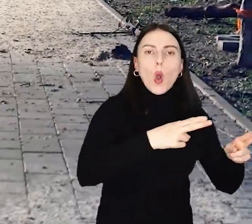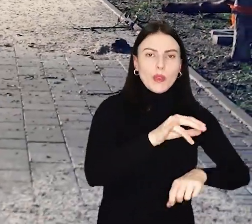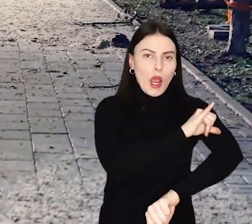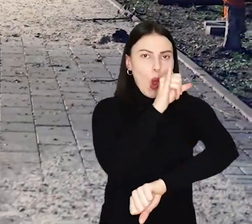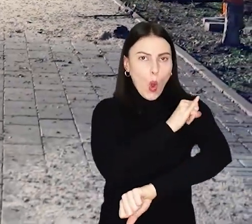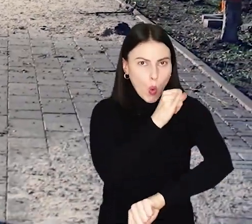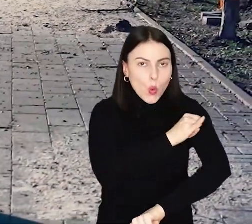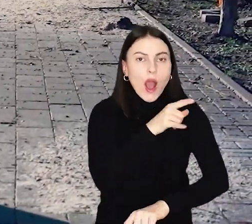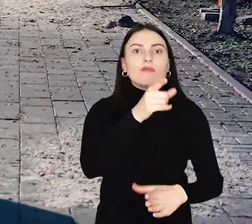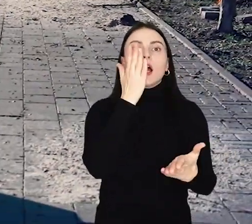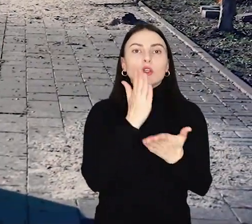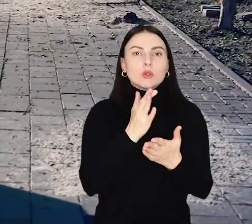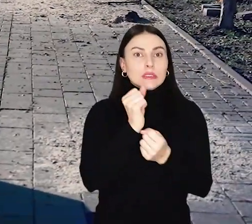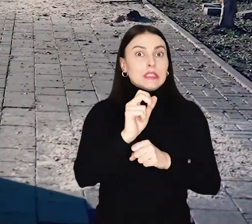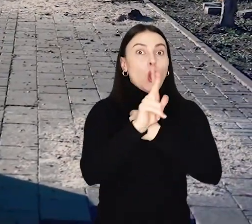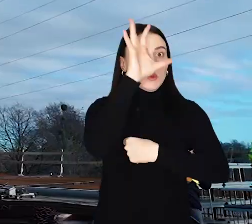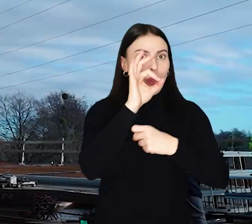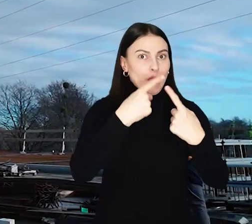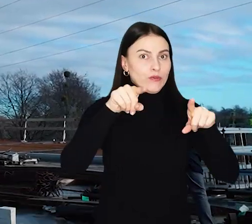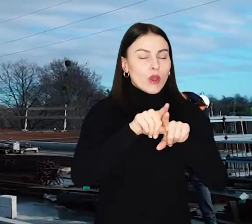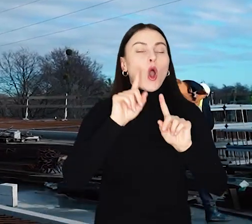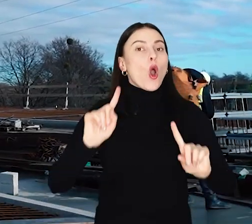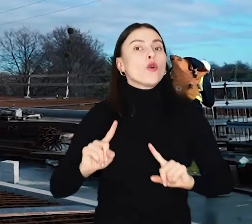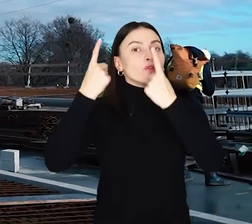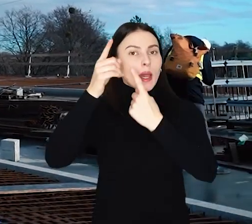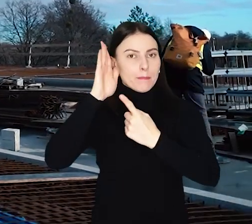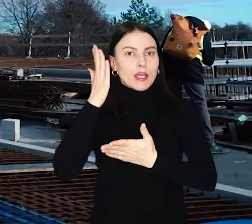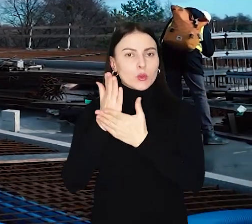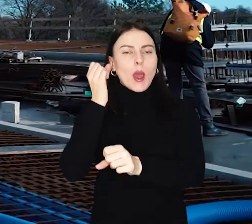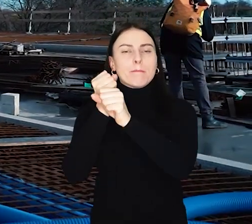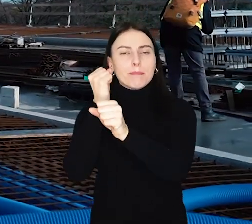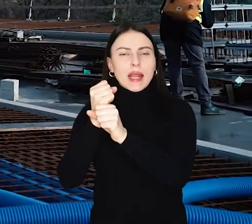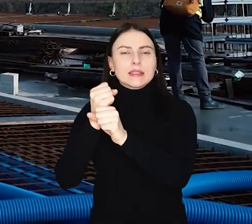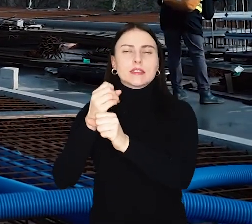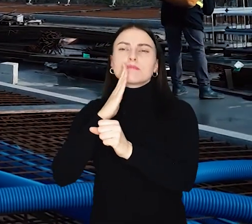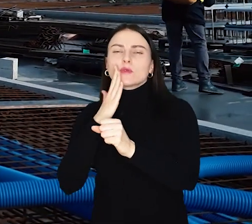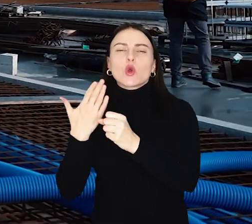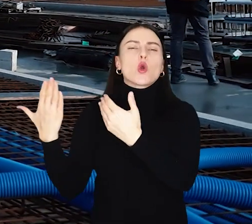Teraz są już zrealizowane w 80 procentach, a wiosną zaczną się na nich prace wykończeniowe.